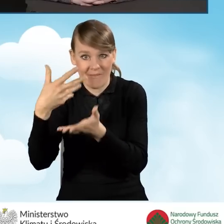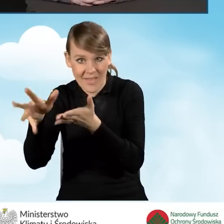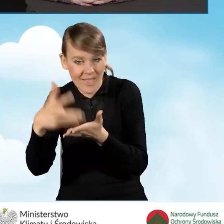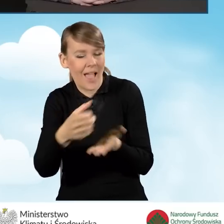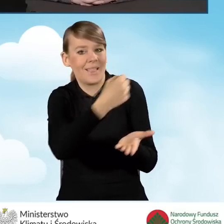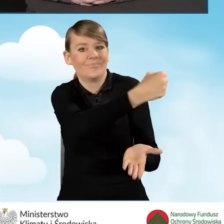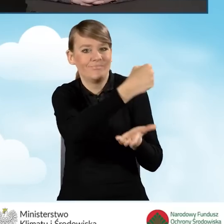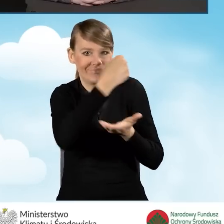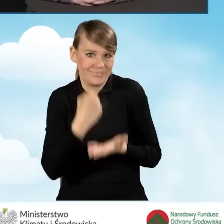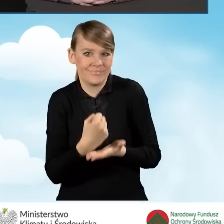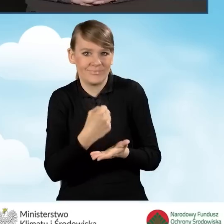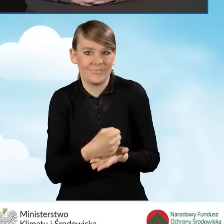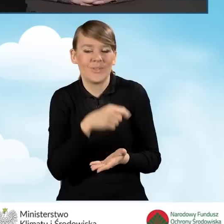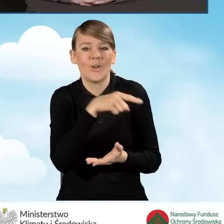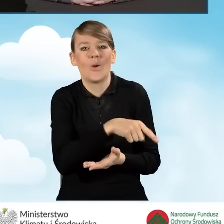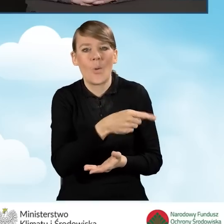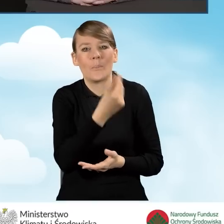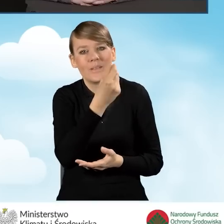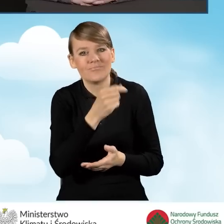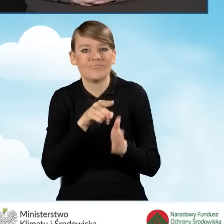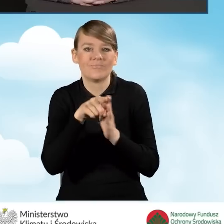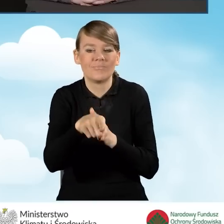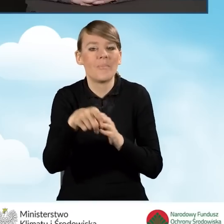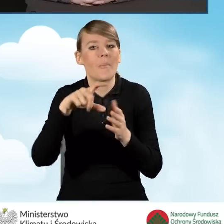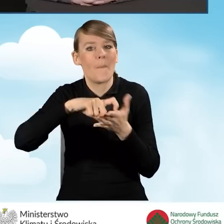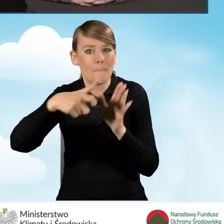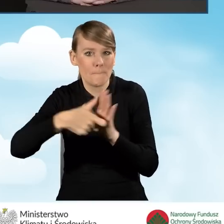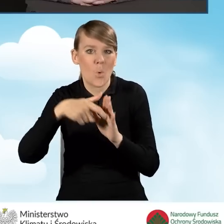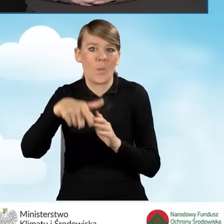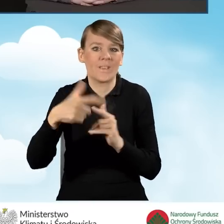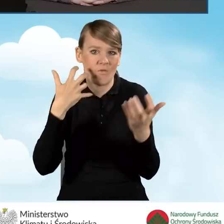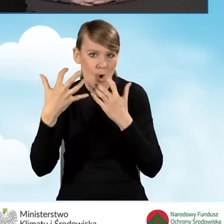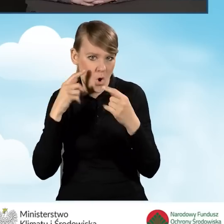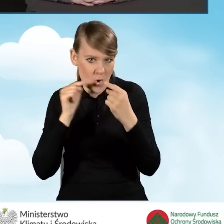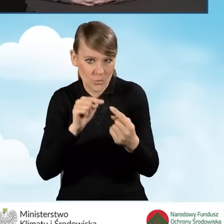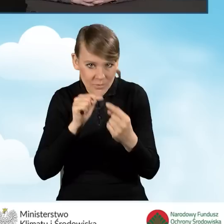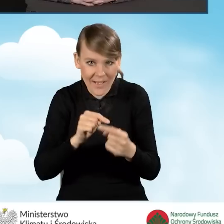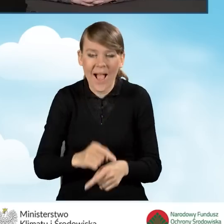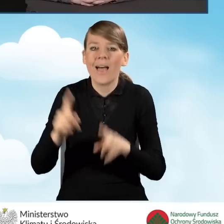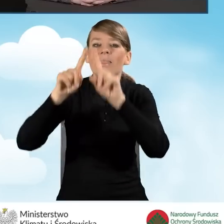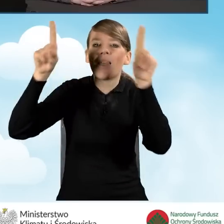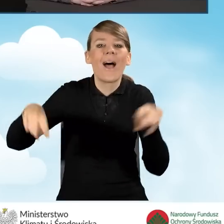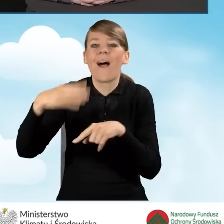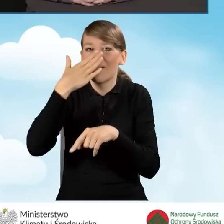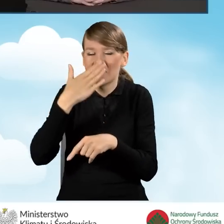które są przeznaczone na punkt konsultacyjno-informacyjny. Tablice mogą być elektroniczne, mogą być tradycyjne.